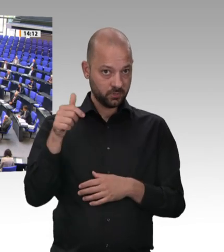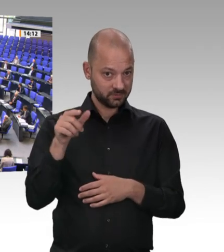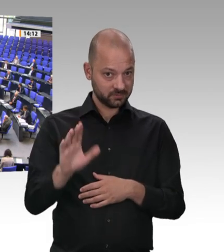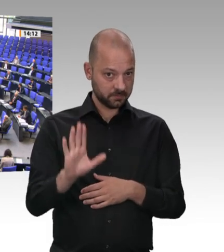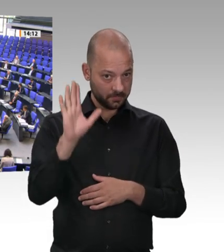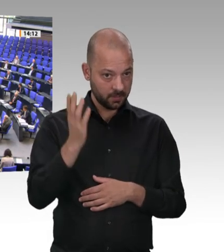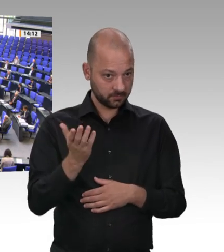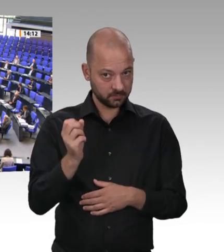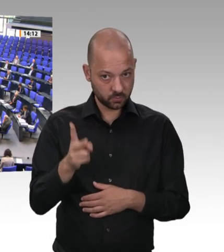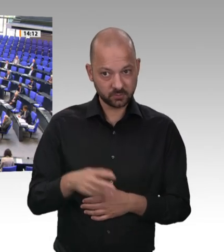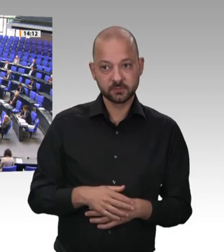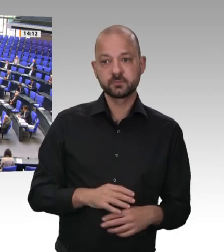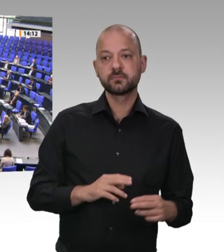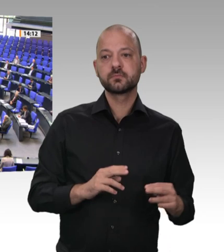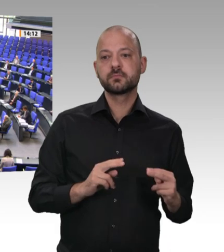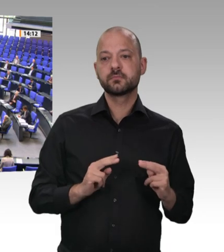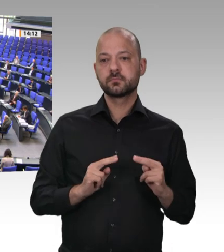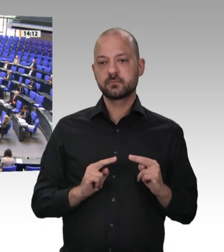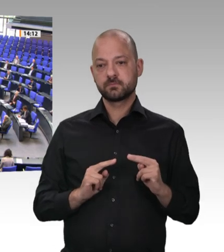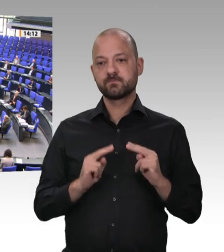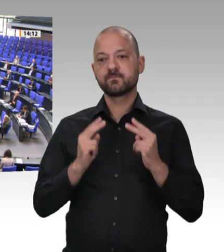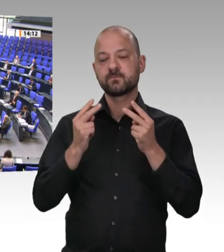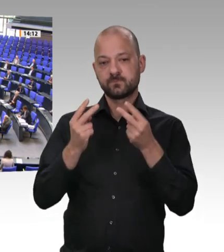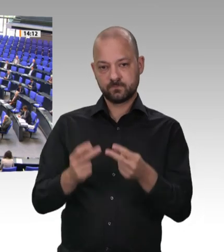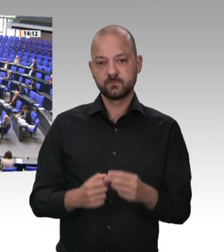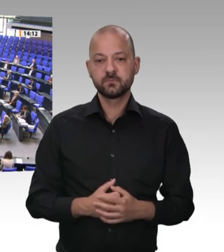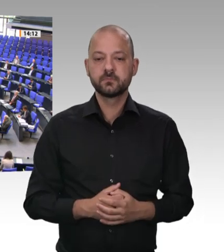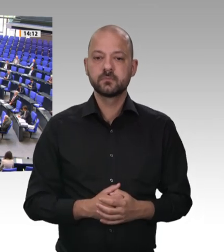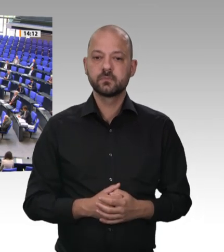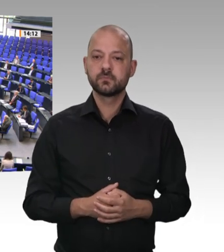2015 besuchte der damalige Bundeswirtschaftsminister Sigmar Gabriel einen Tönnies-Fleischbetrieb